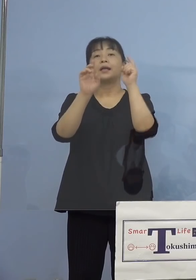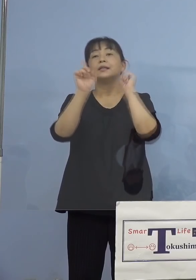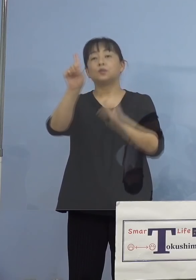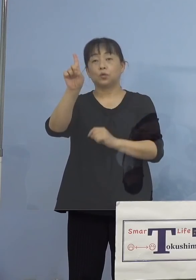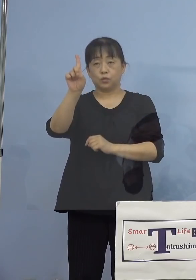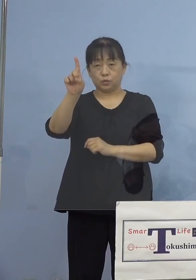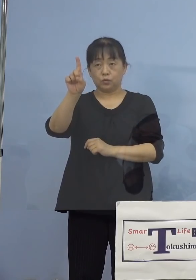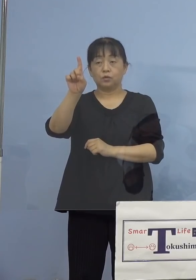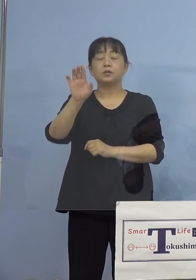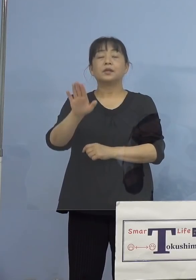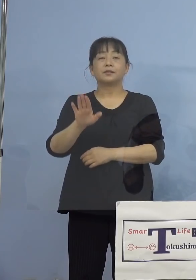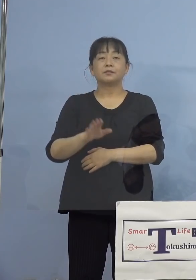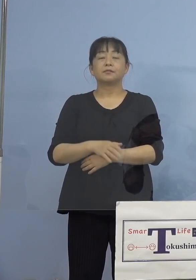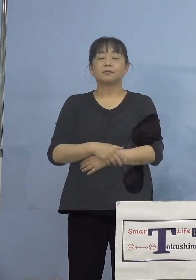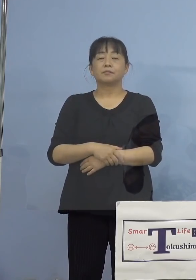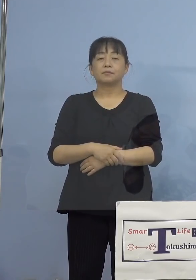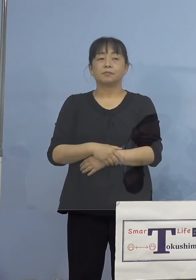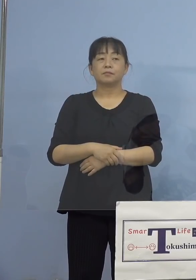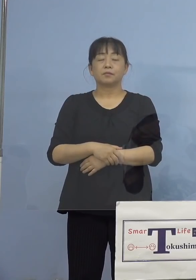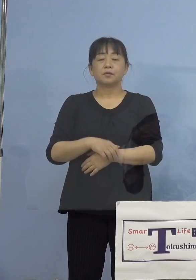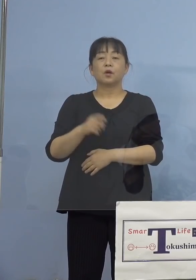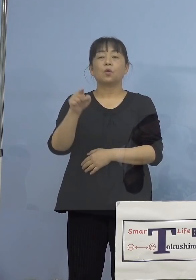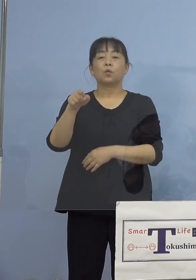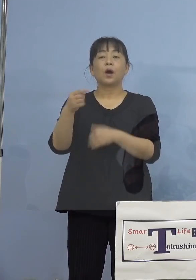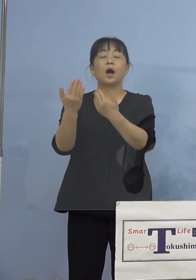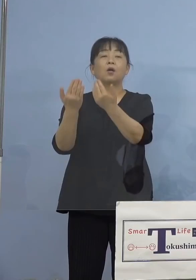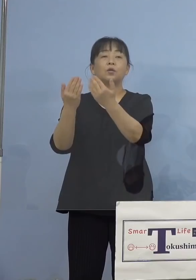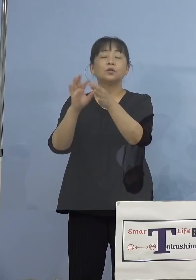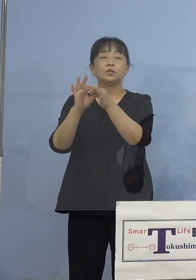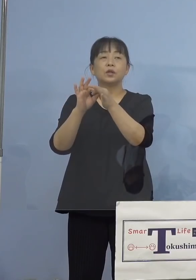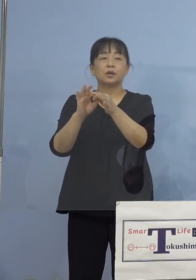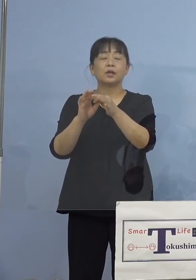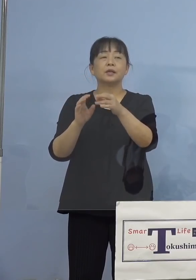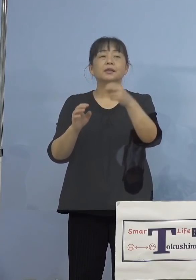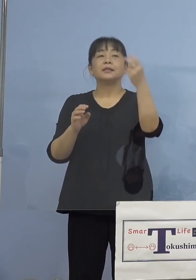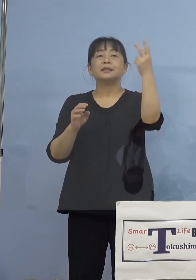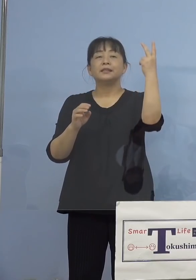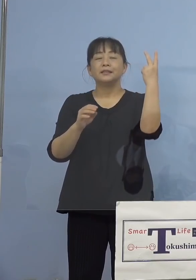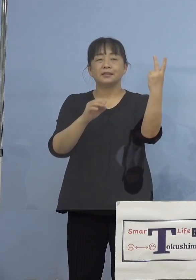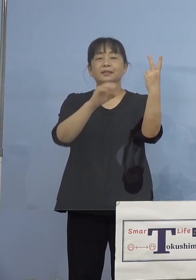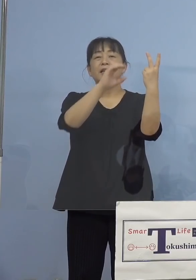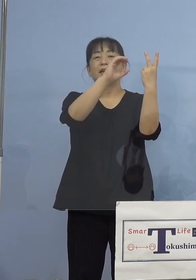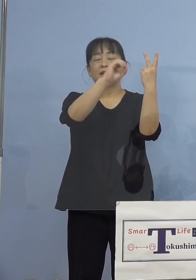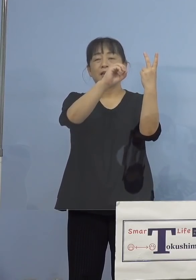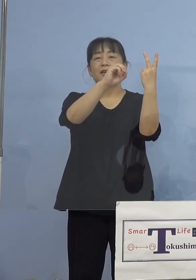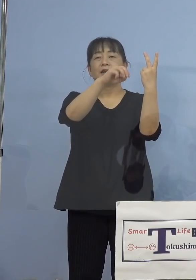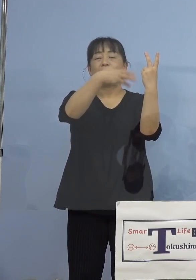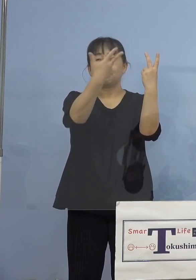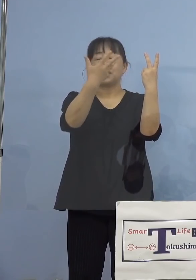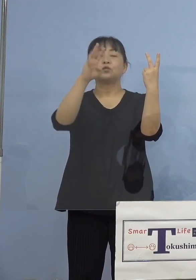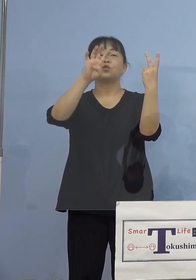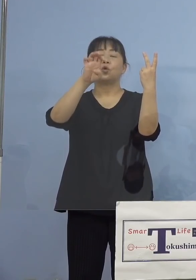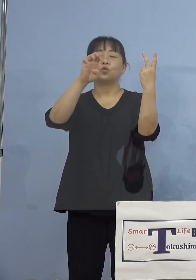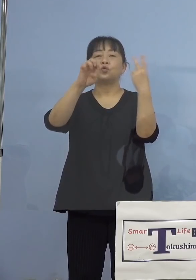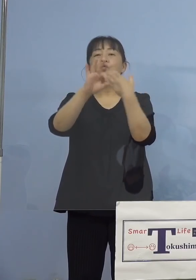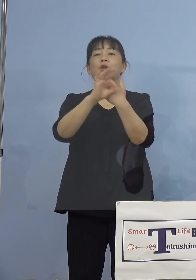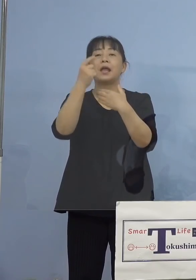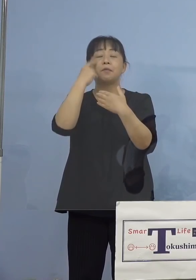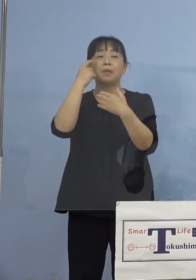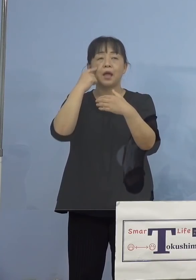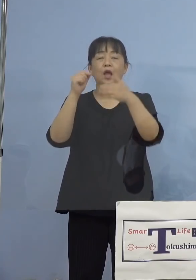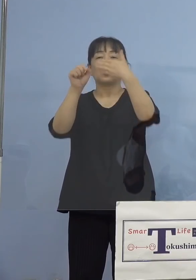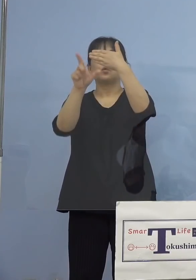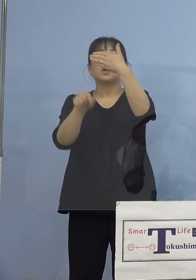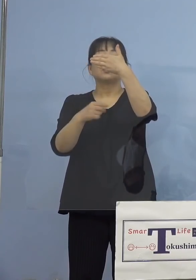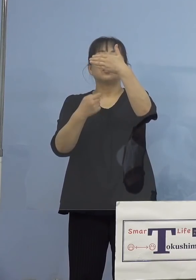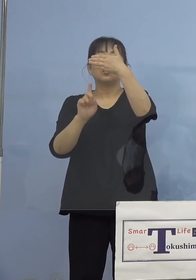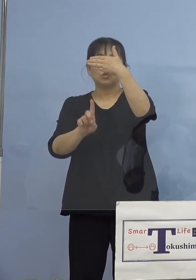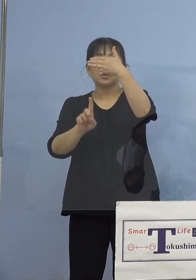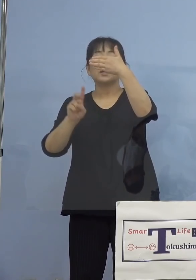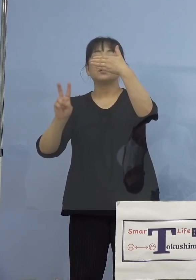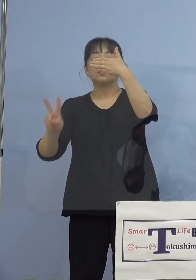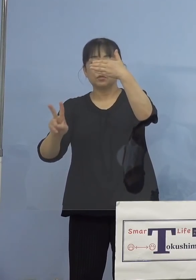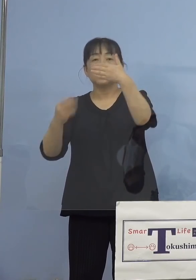なります、こちらについては2840例目 この方9月1日、2日に登校されていた